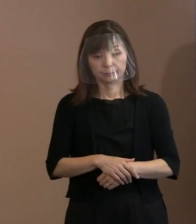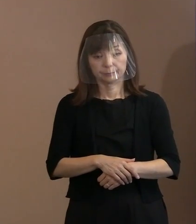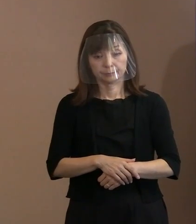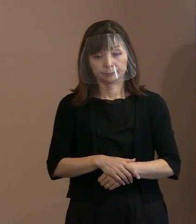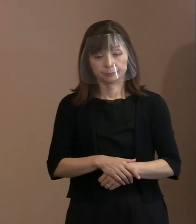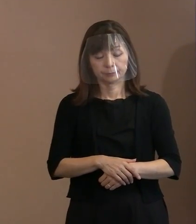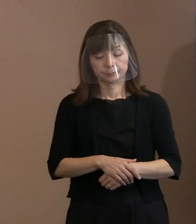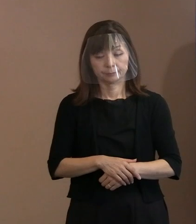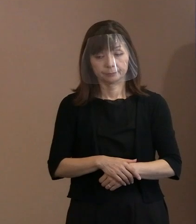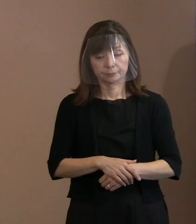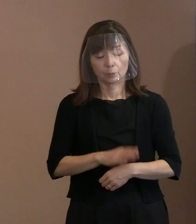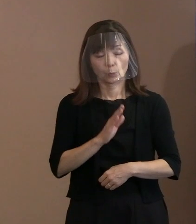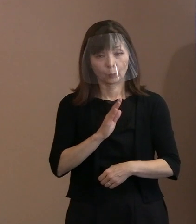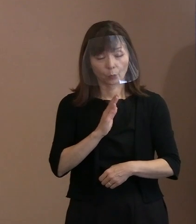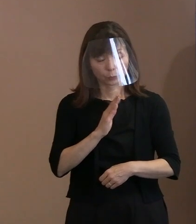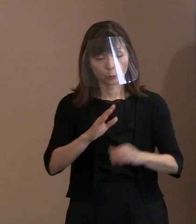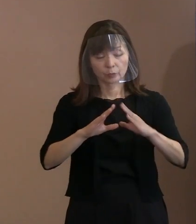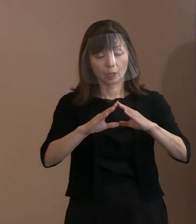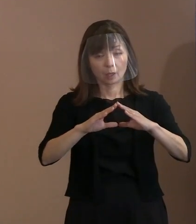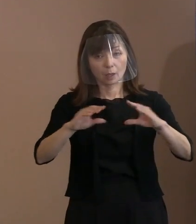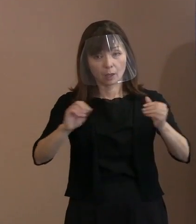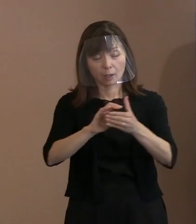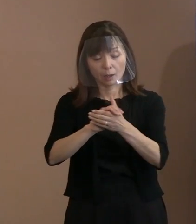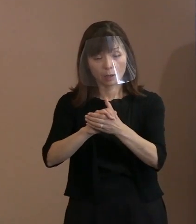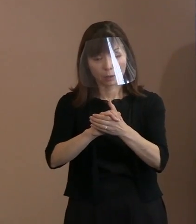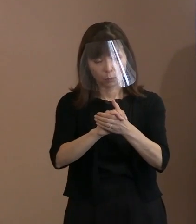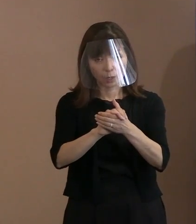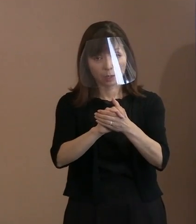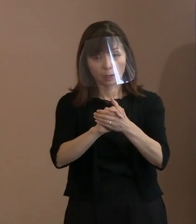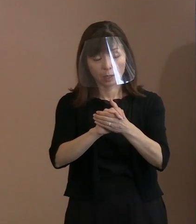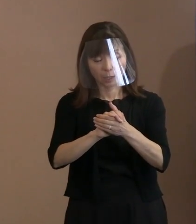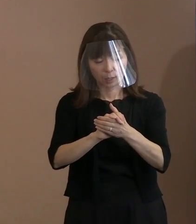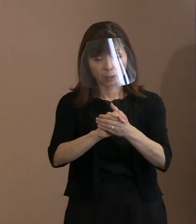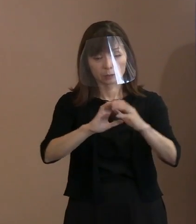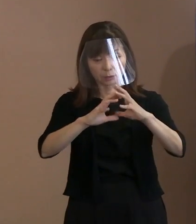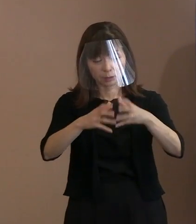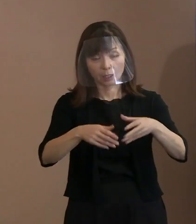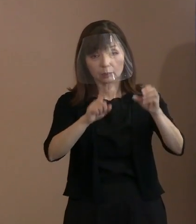本当に平和裏に皆がものを考える ということをやっていただきたい